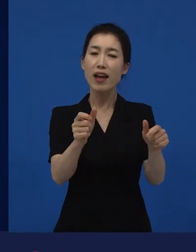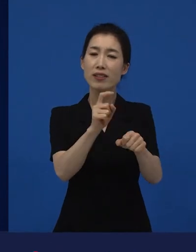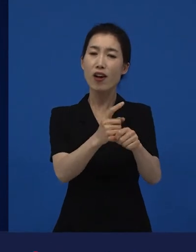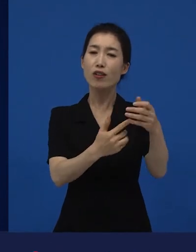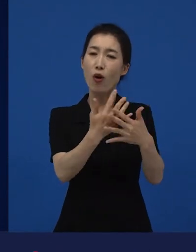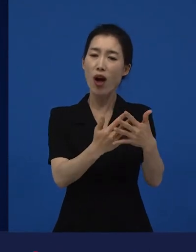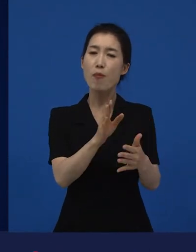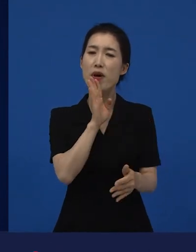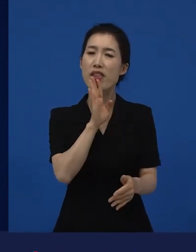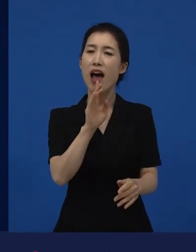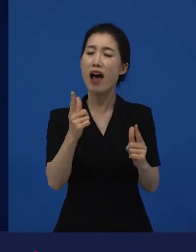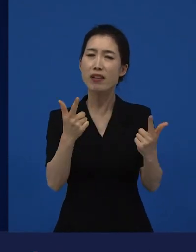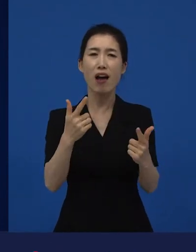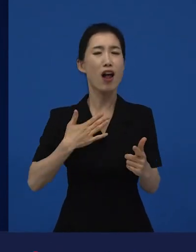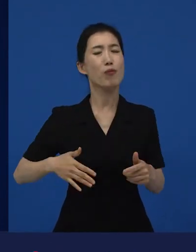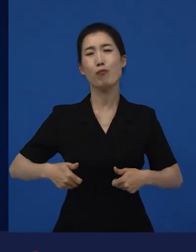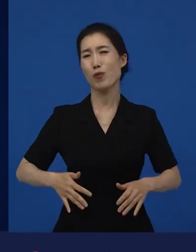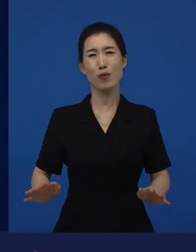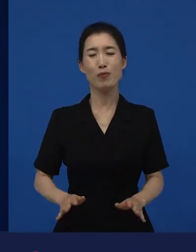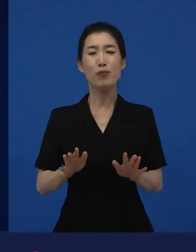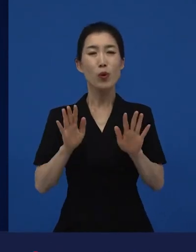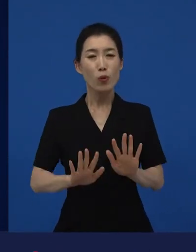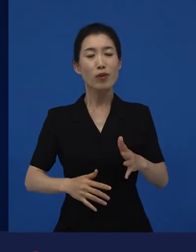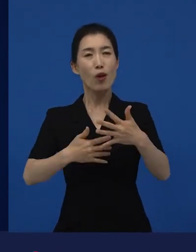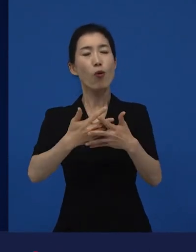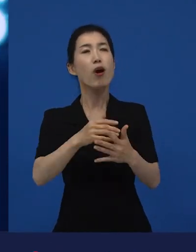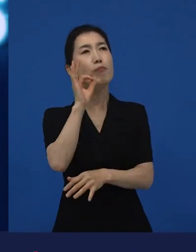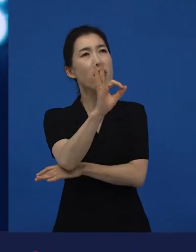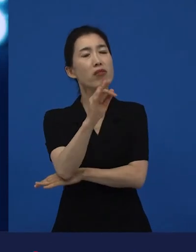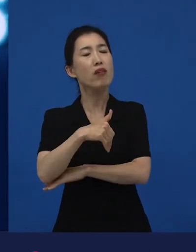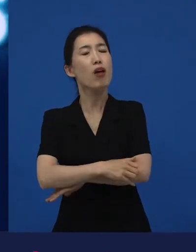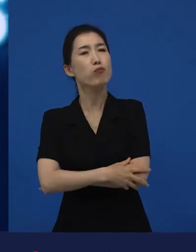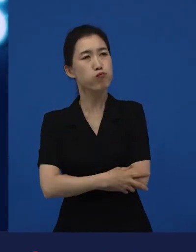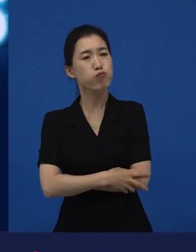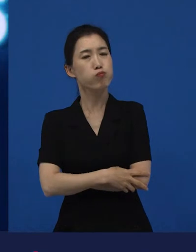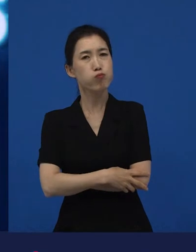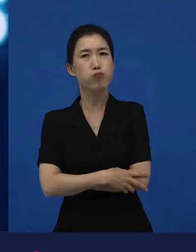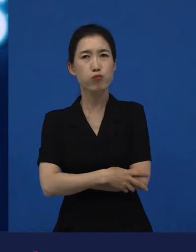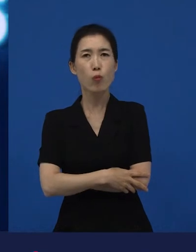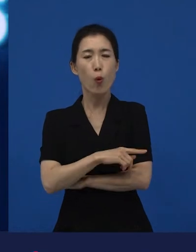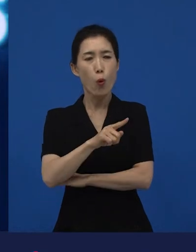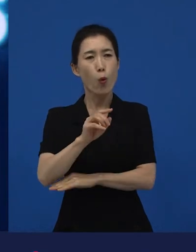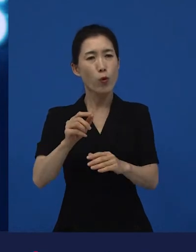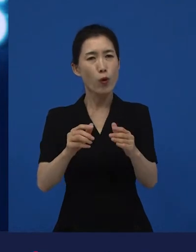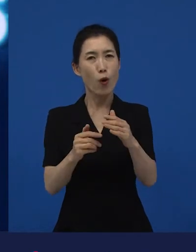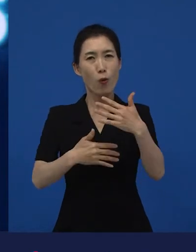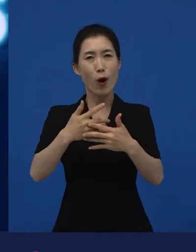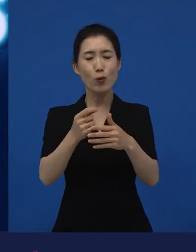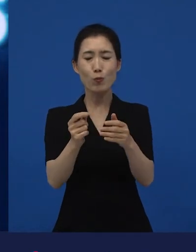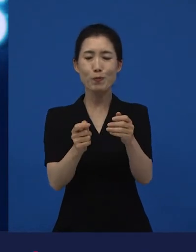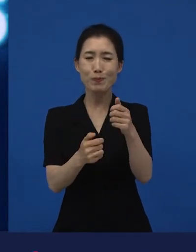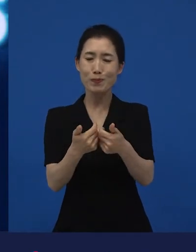"내가 오늘 좀 특이한 영화를 봤는데 그것도 괜찮더라." "그런 영화들도 보는 사람이 많아."라고